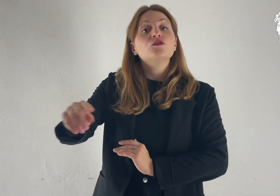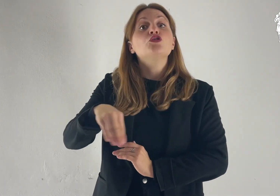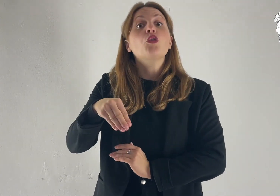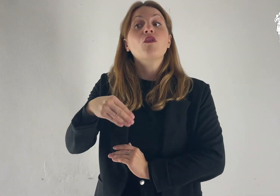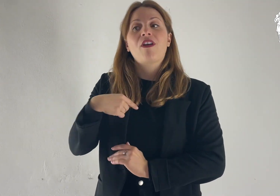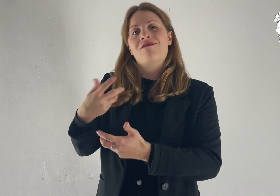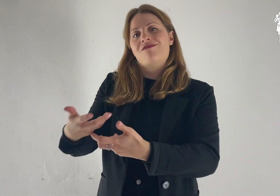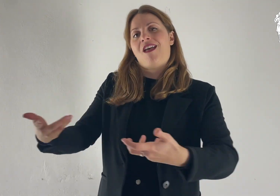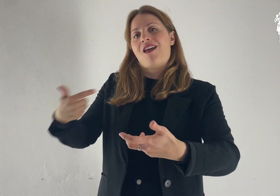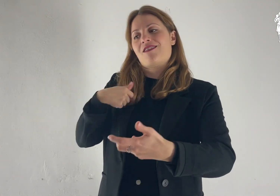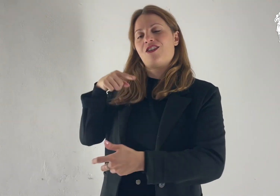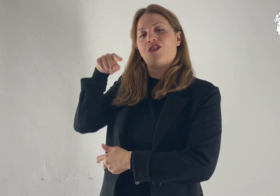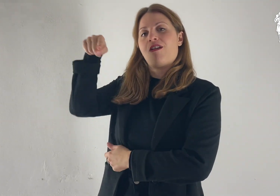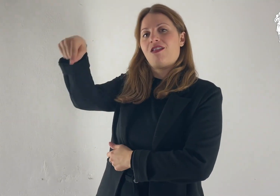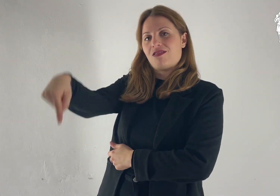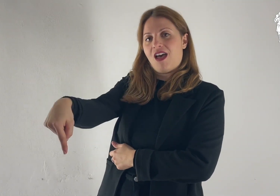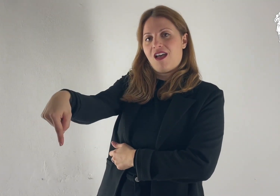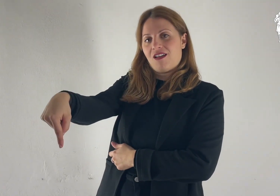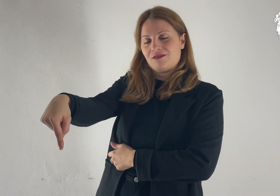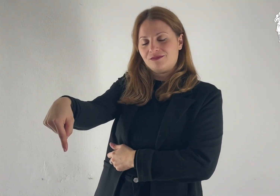verso la terra che io ti indicherò.